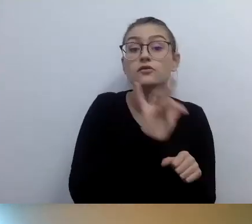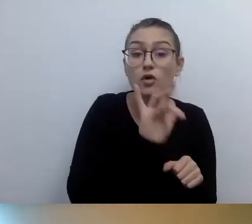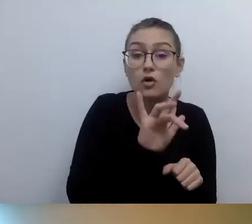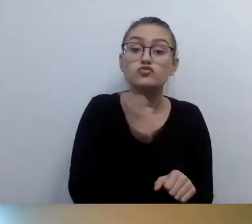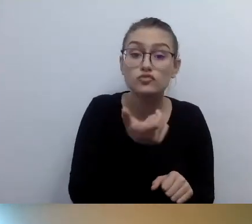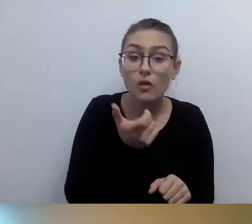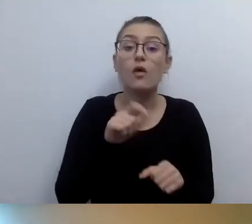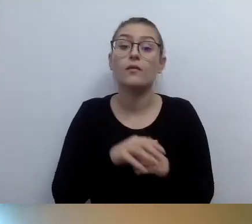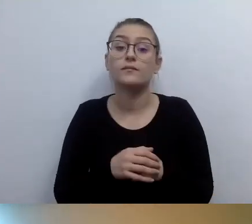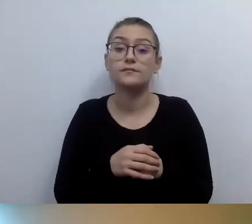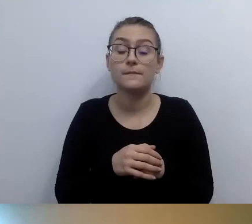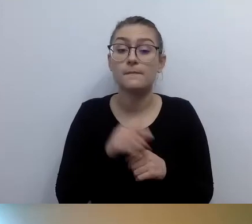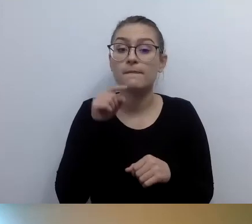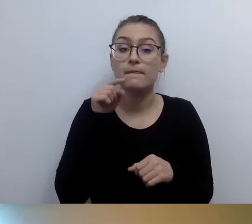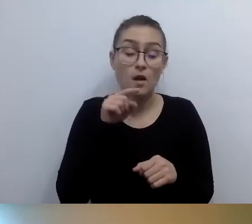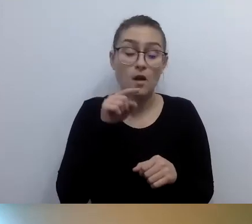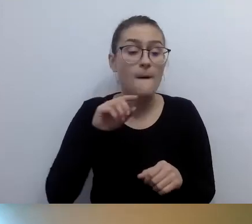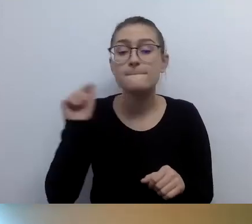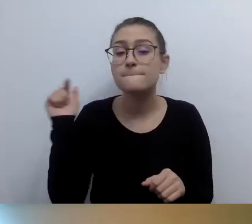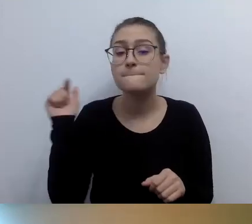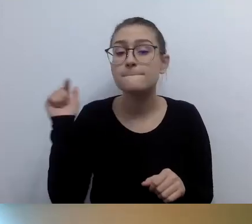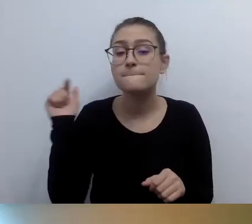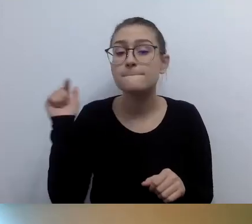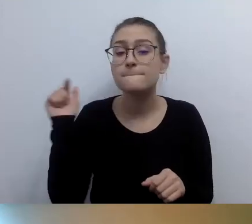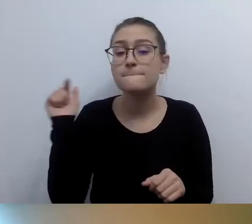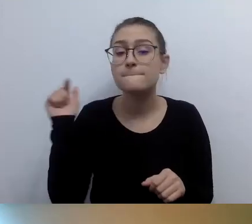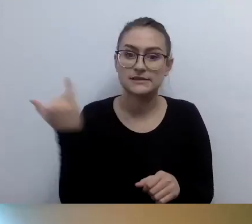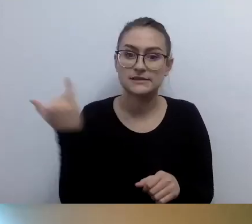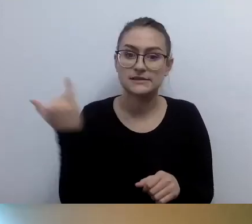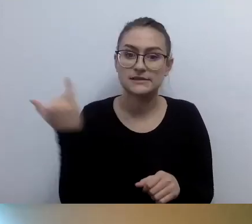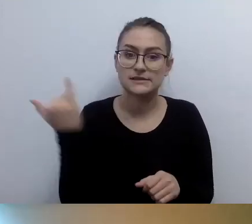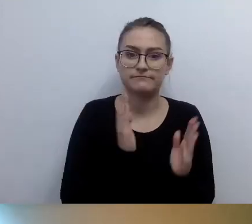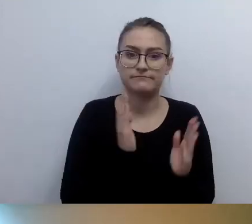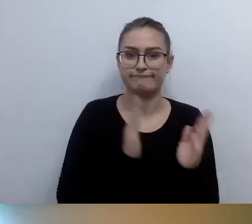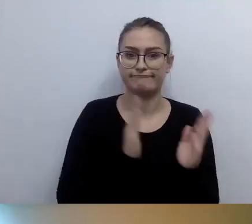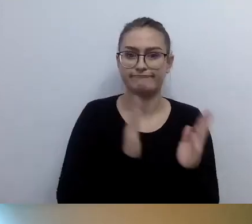Na przykład zawsze na wysokości klamki, zawsze na drzwiach albo na ścianie obok.